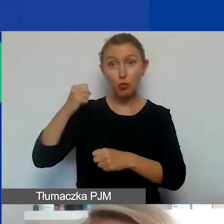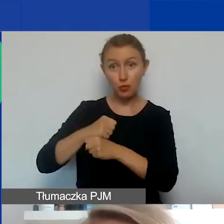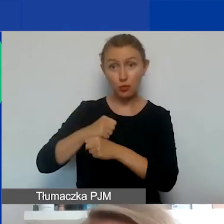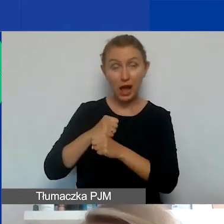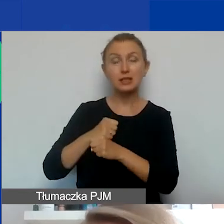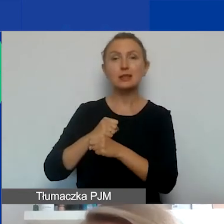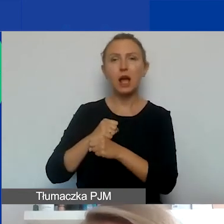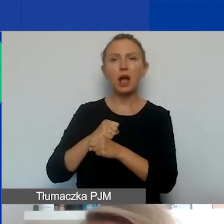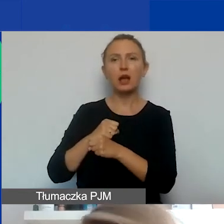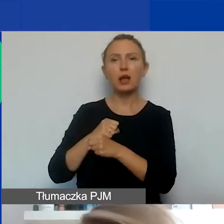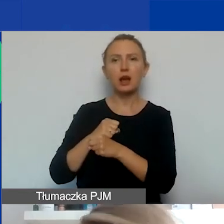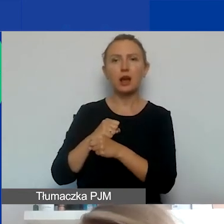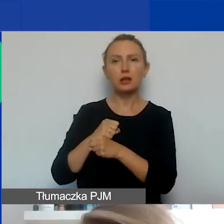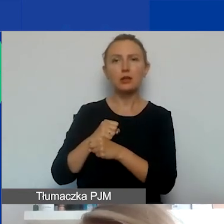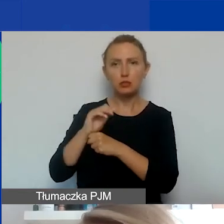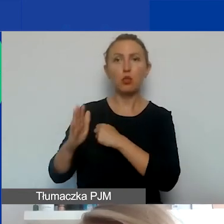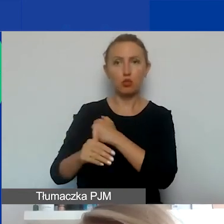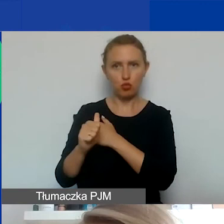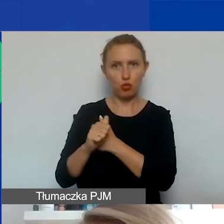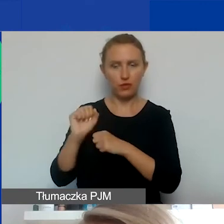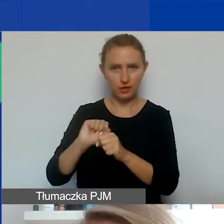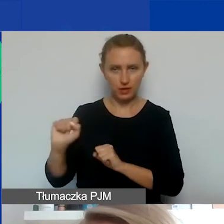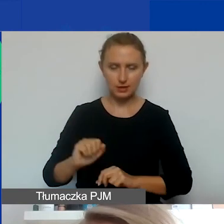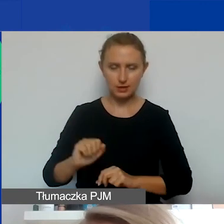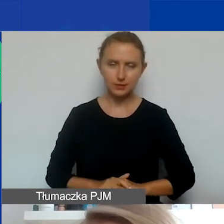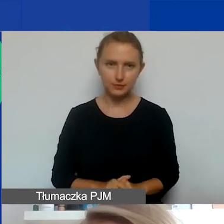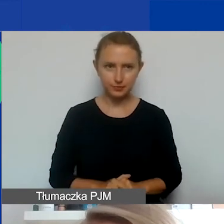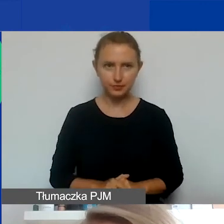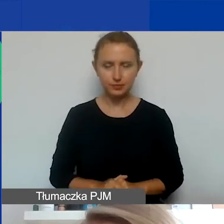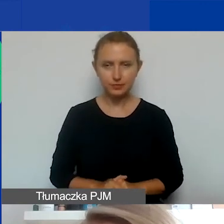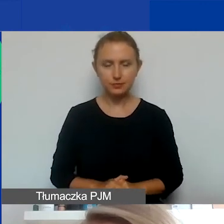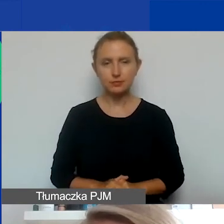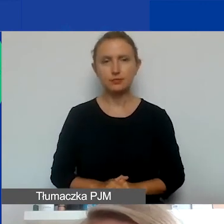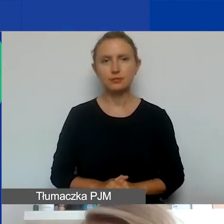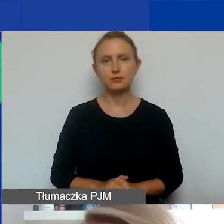które będą uzasadnione, będą miały racjonalną zasadność